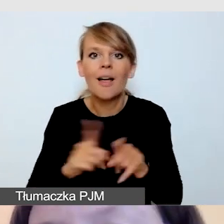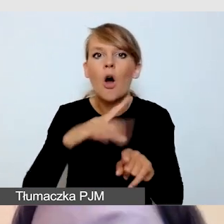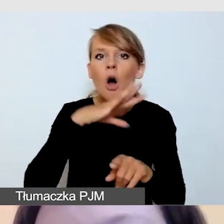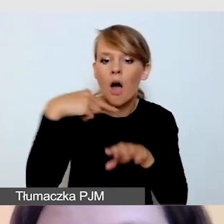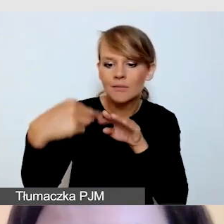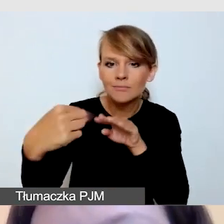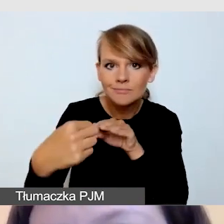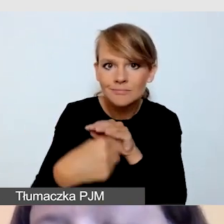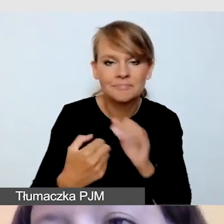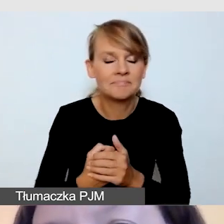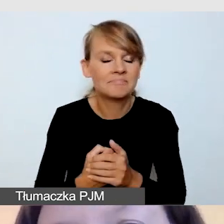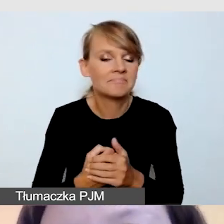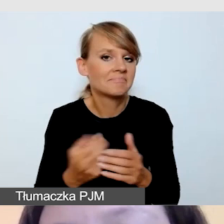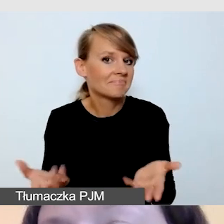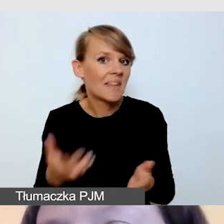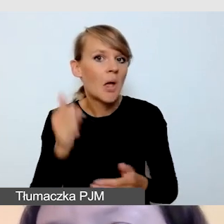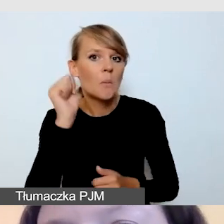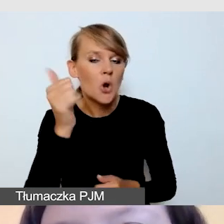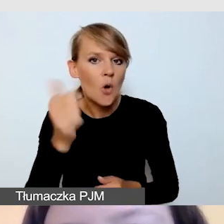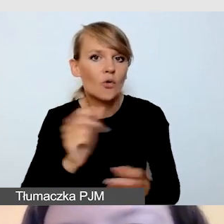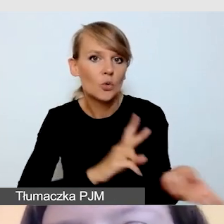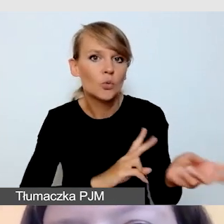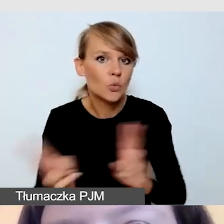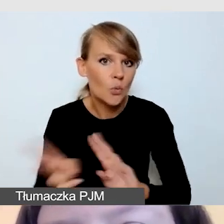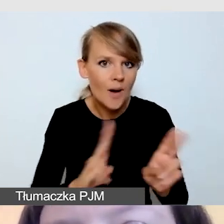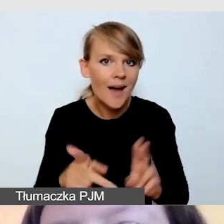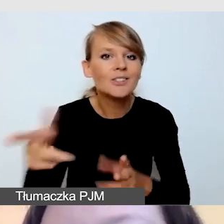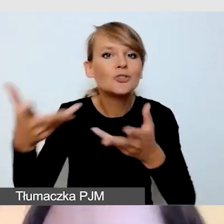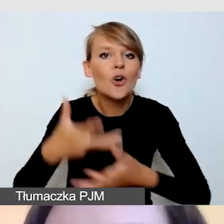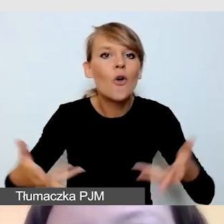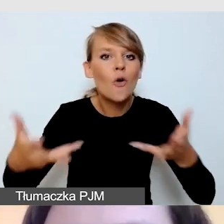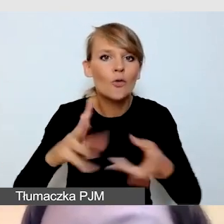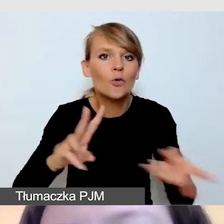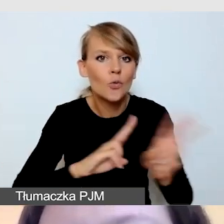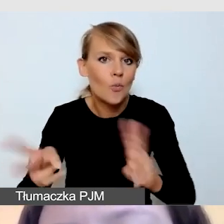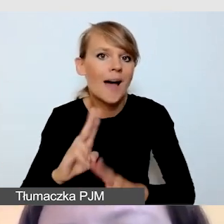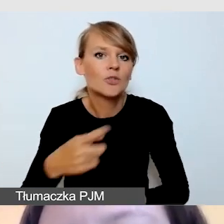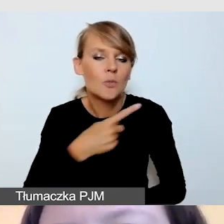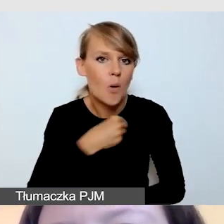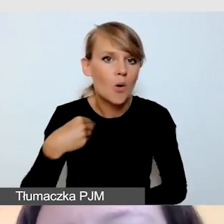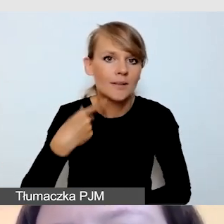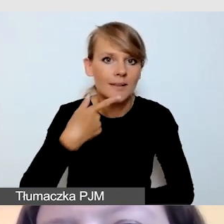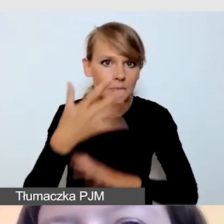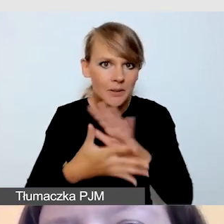ze Stowarzyszenia Tłumaczy Polskiego Języka Migowego uznają,